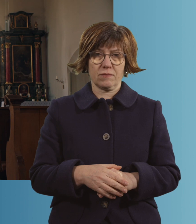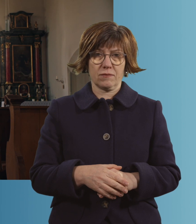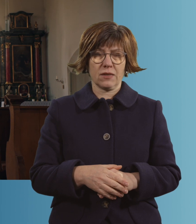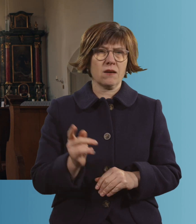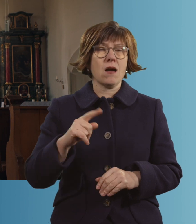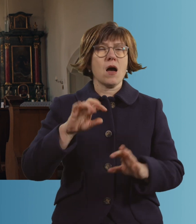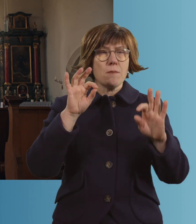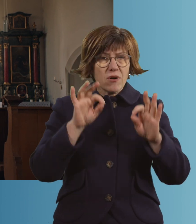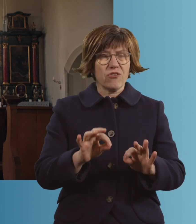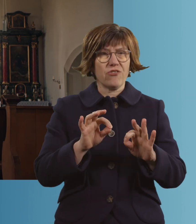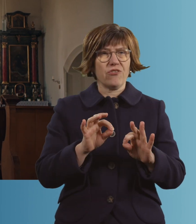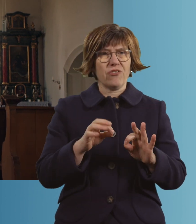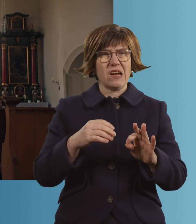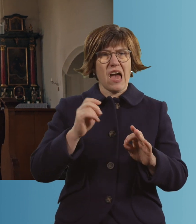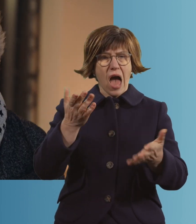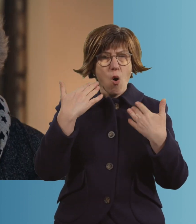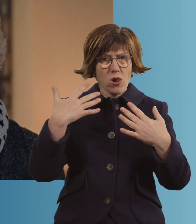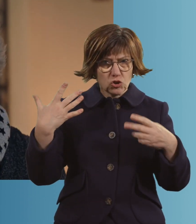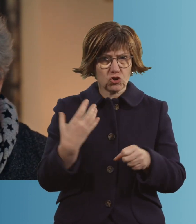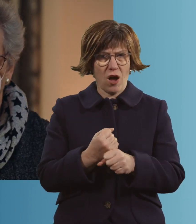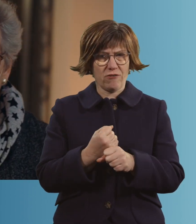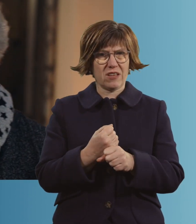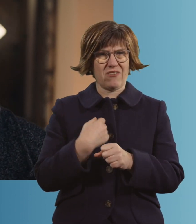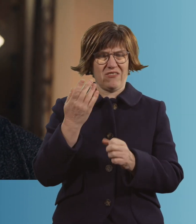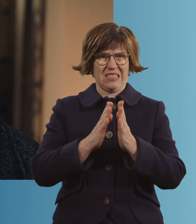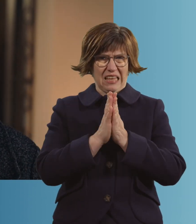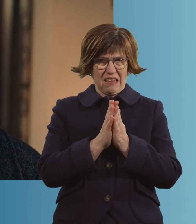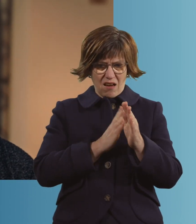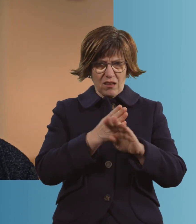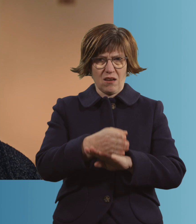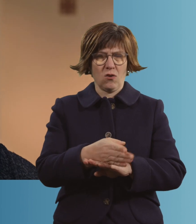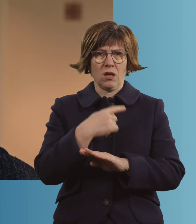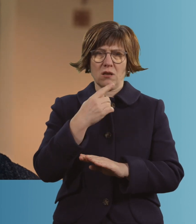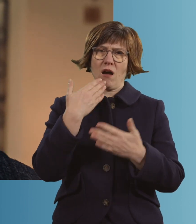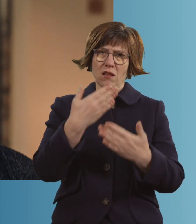Nachdem ich mich einigermaßen erholt habe, bin ich in die Kirche gegangen und habe gesagt: "Dankeschön, Herrgott,